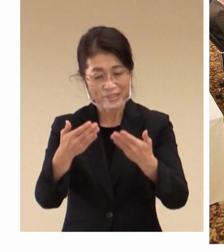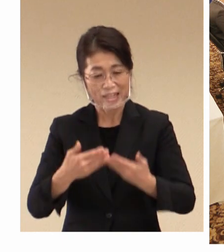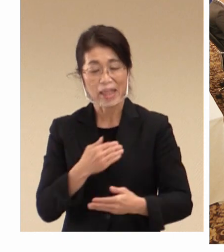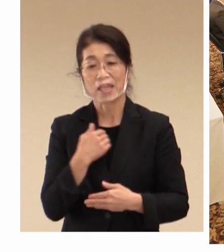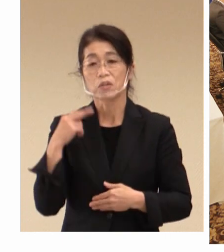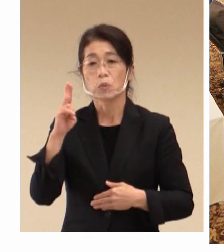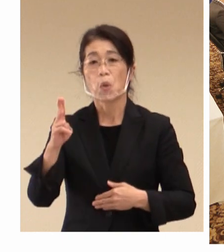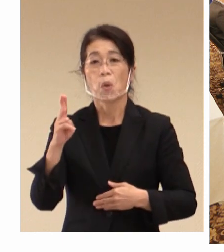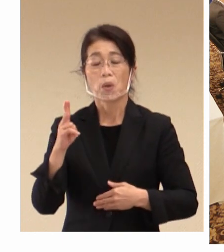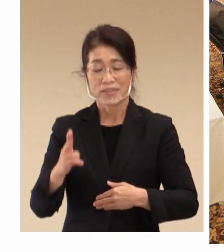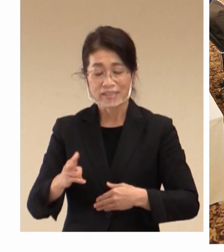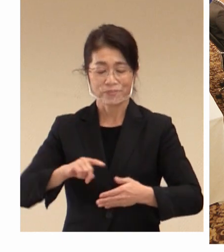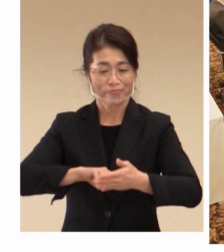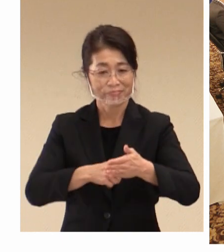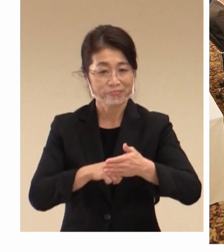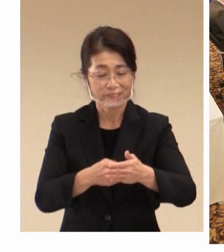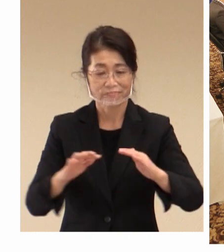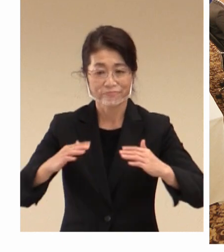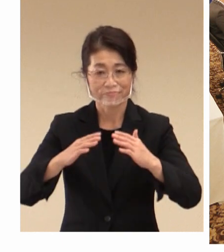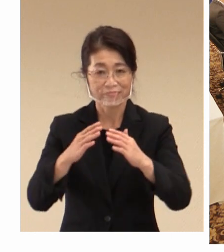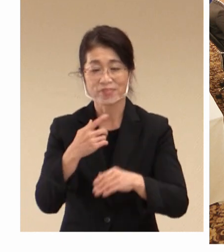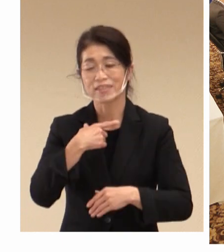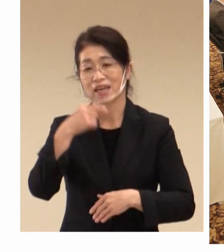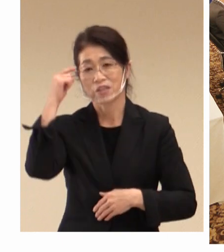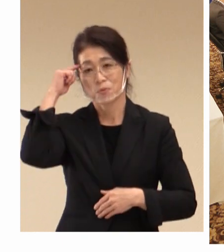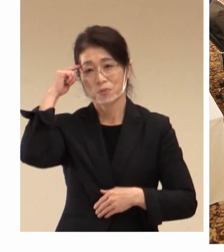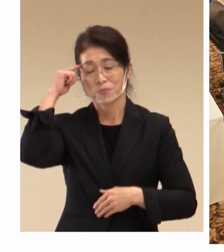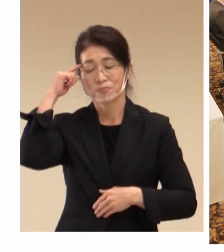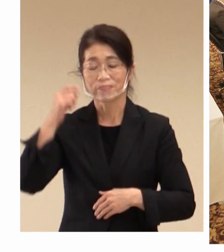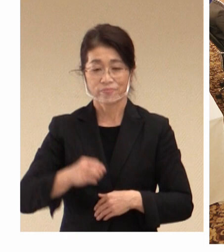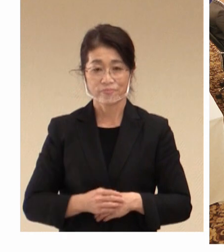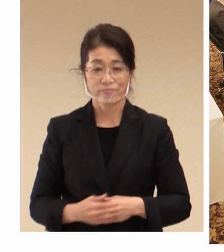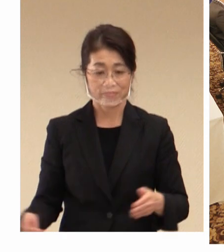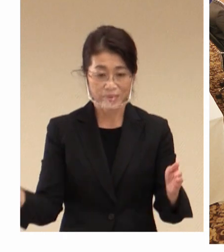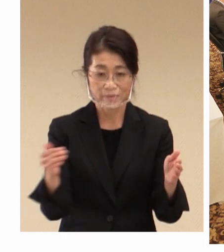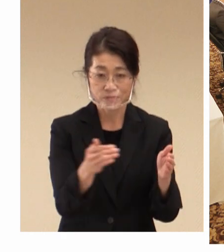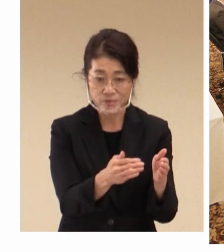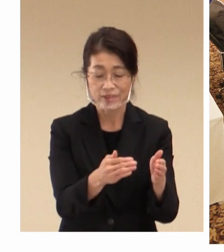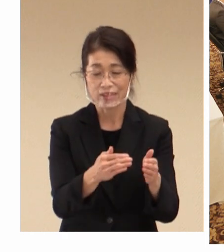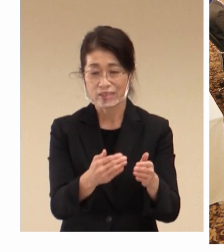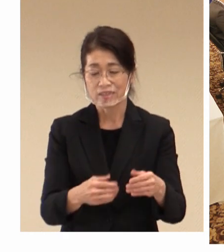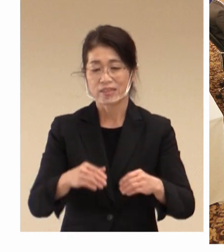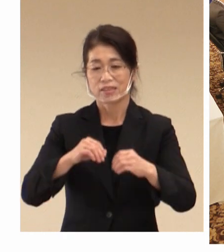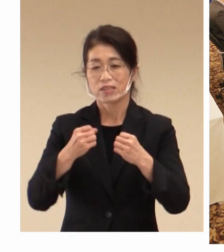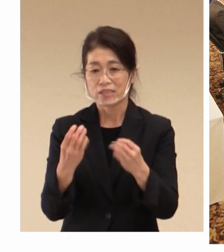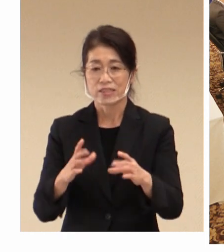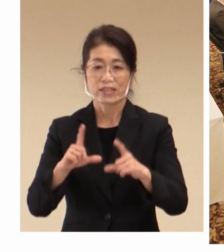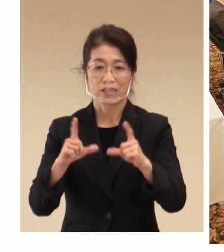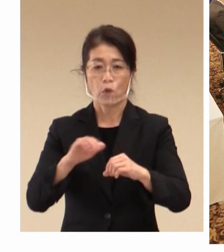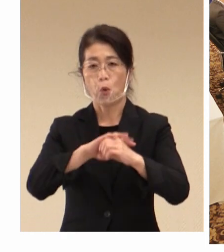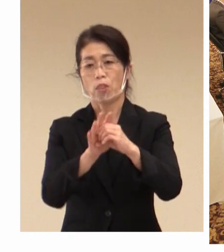思っております。最後に、 新型コロナウイルスの影響で 本市のような